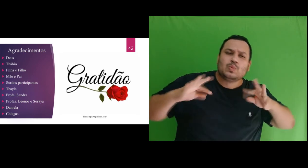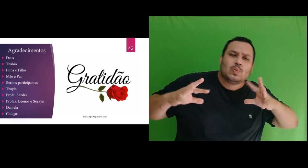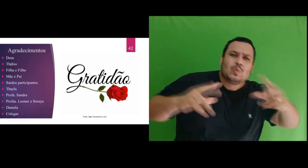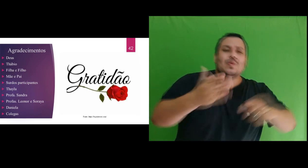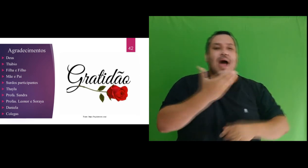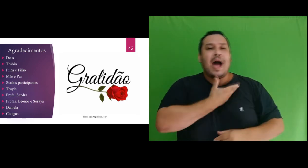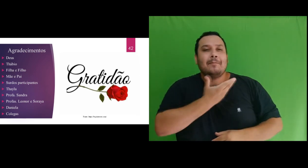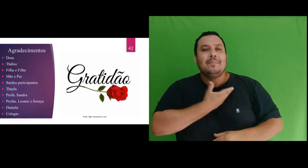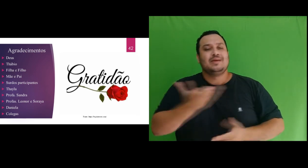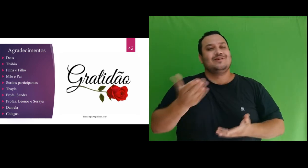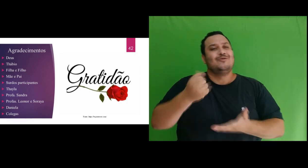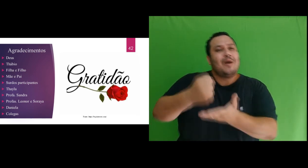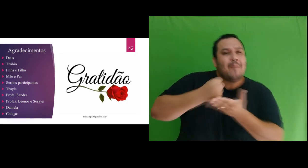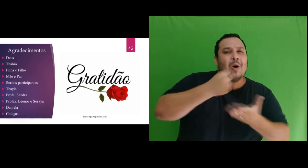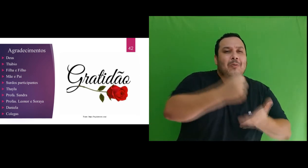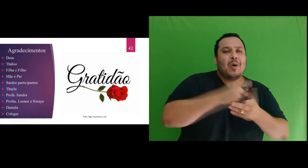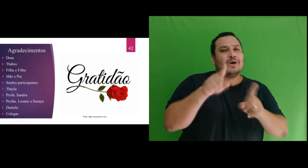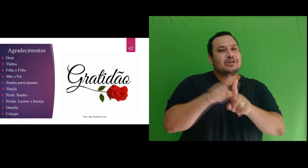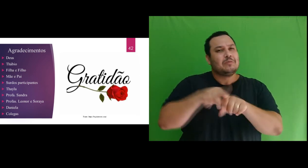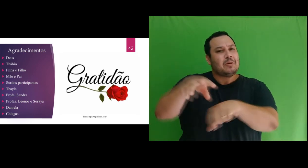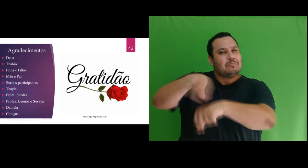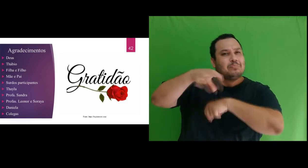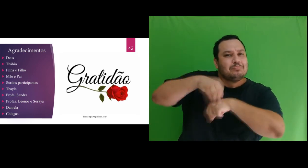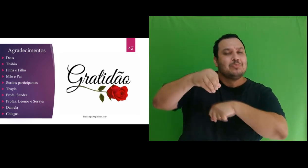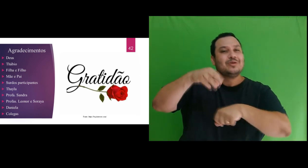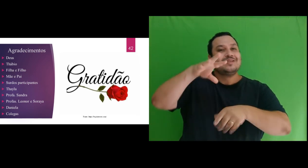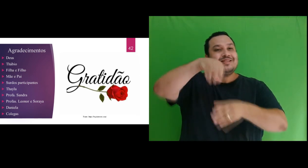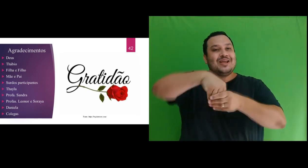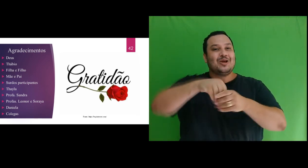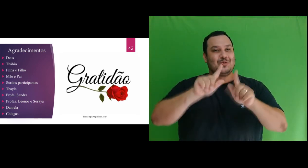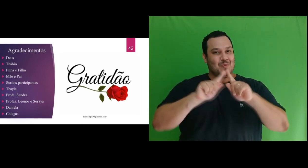informações repassadas no grupo de whatsapp do mestrado e reforço dentre esses colegas de